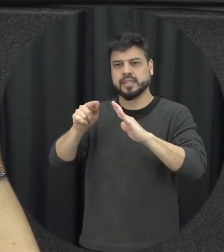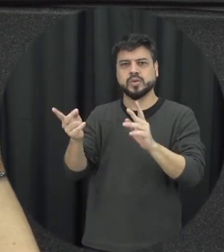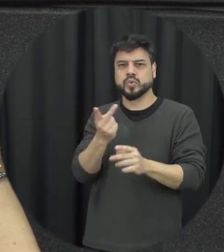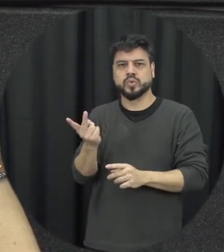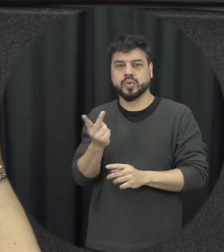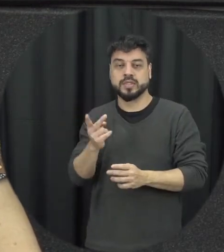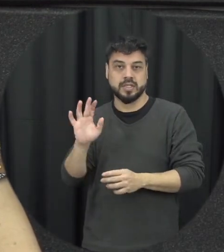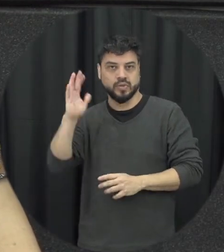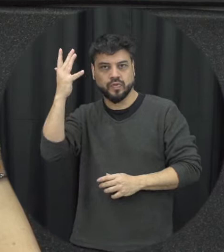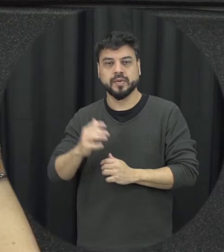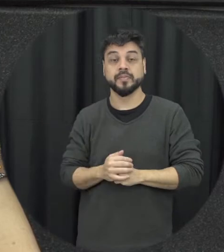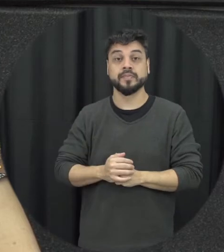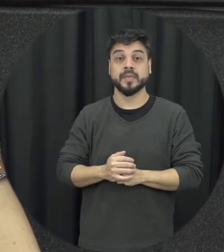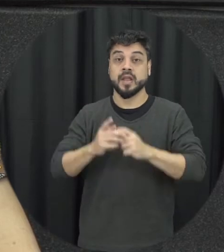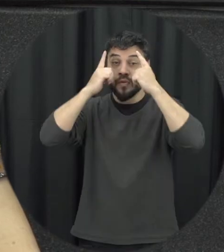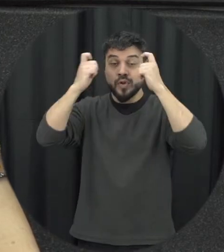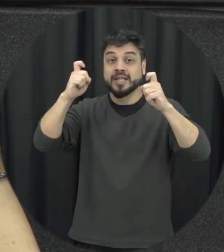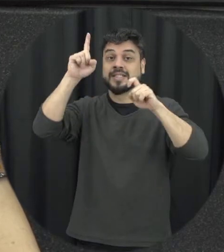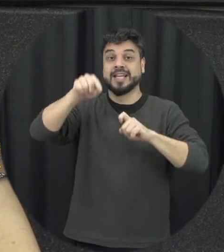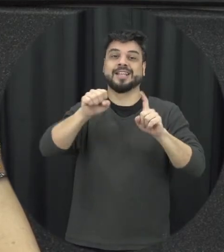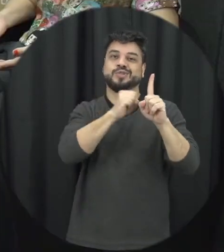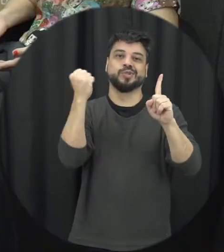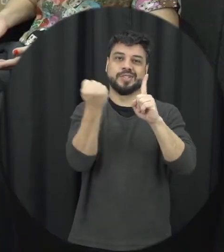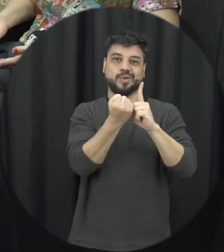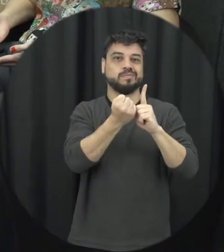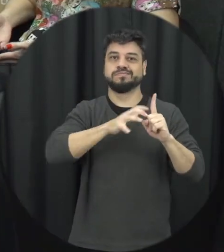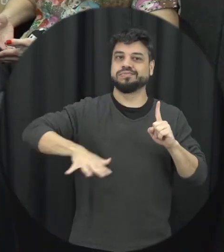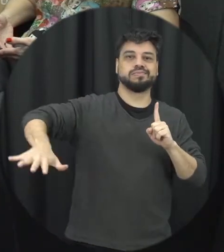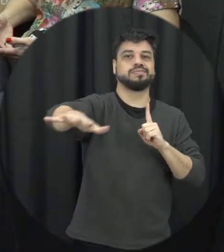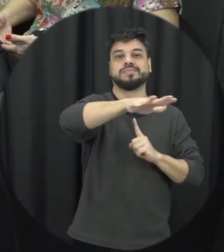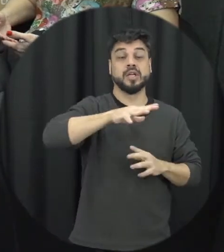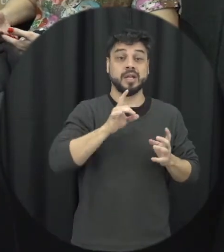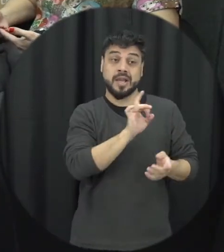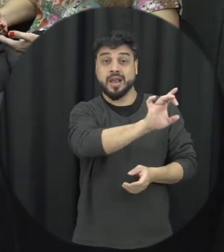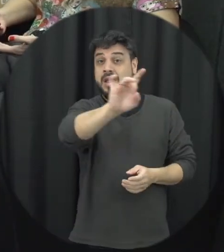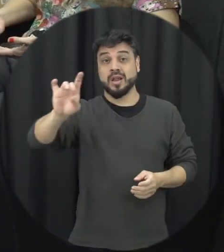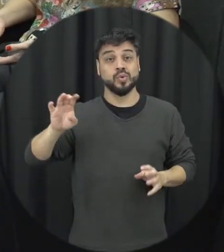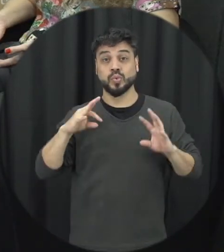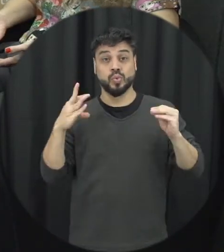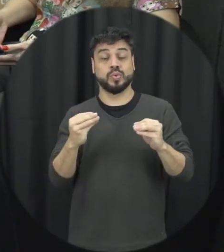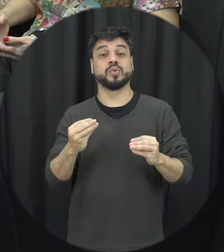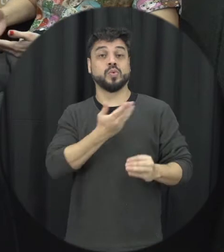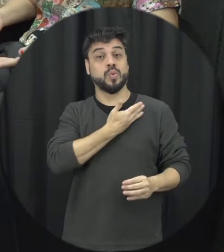violência é uma questão social todos nós estamos implicados com isso, o Estado tem um papel sim de